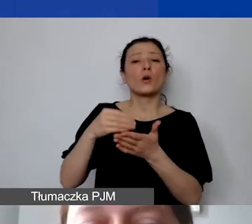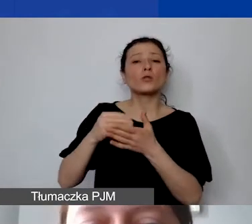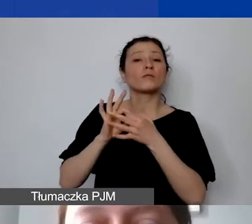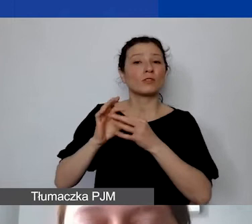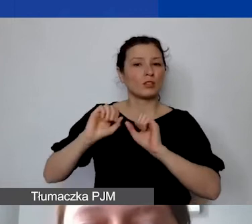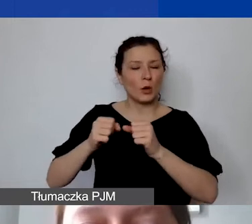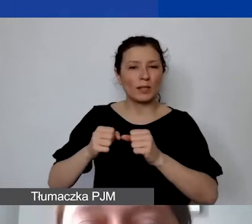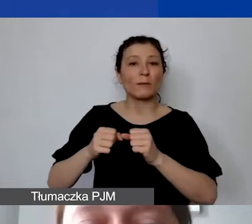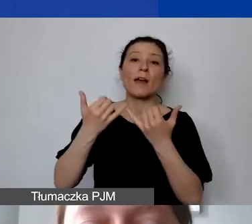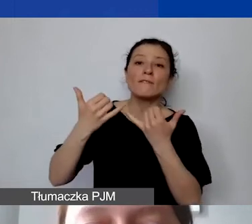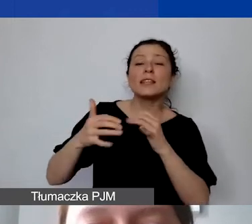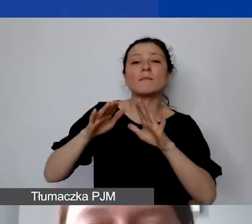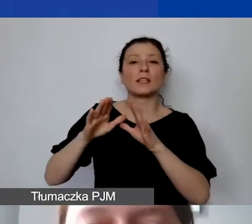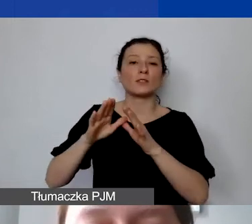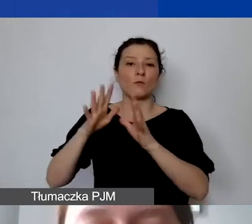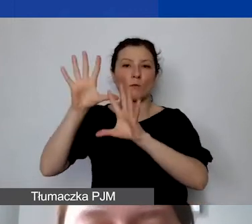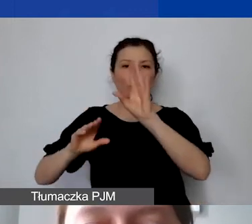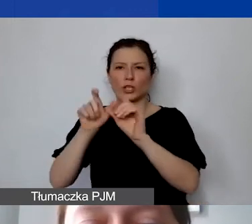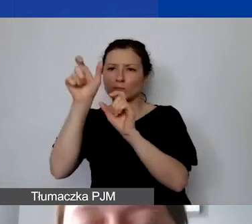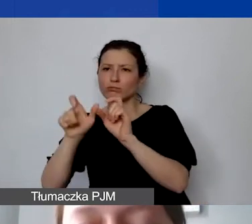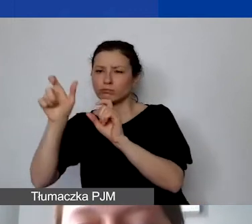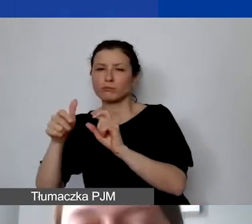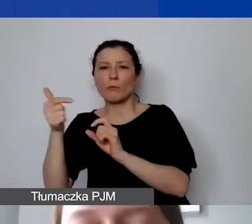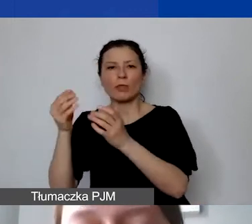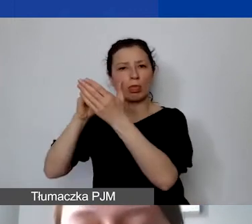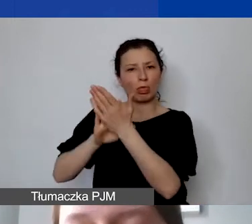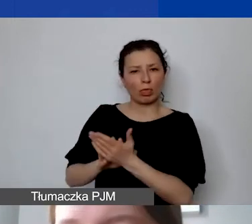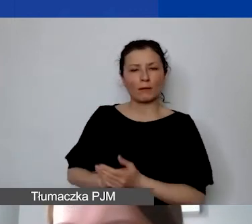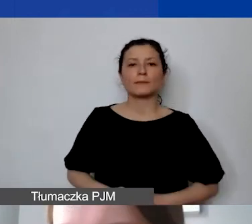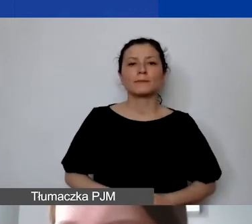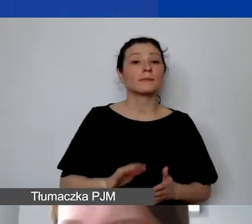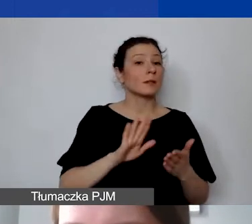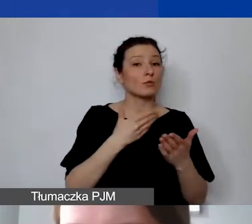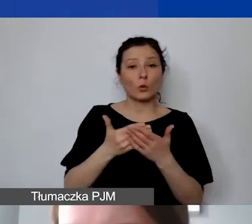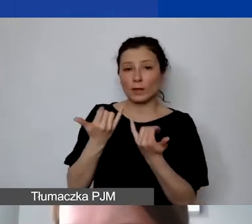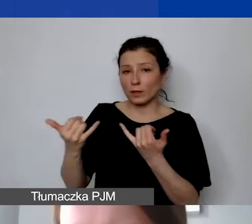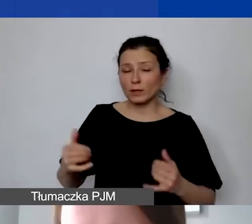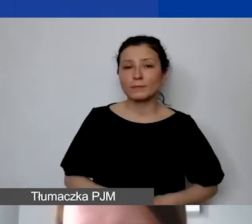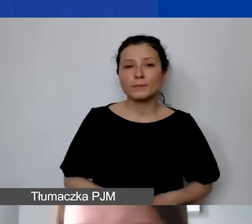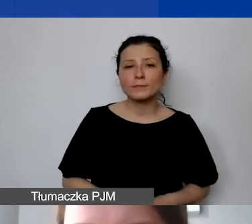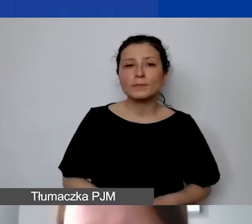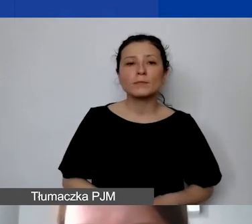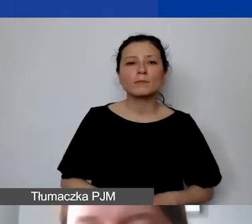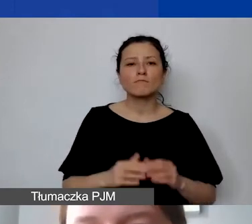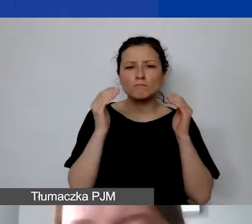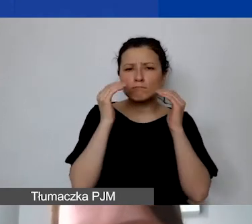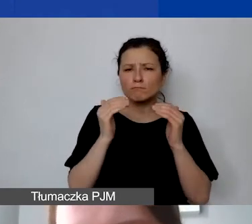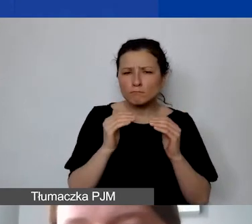Przykłady dwa kolejne - tutaj mamy już bardzo szczegółowo rozpisane wynagrodzenie